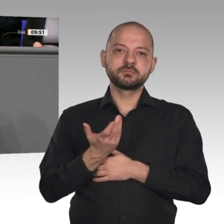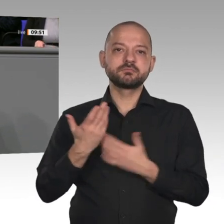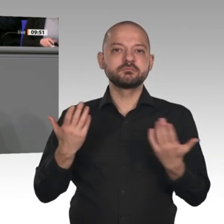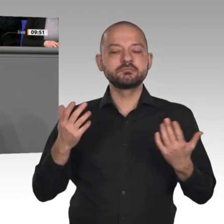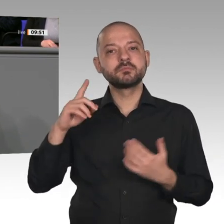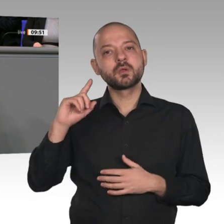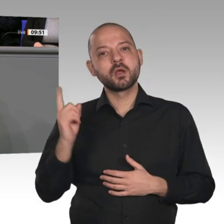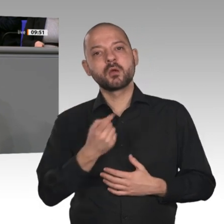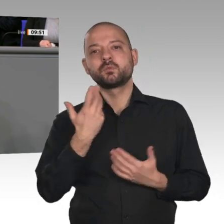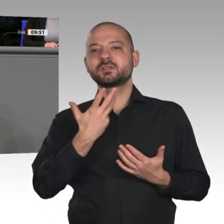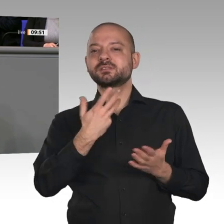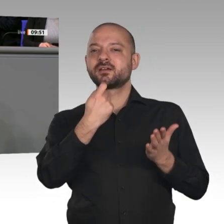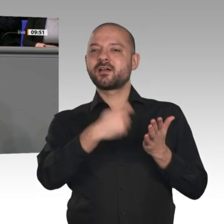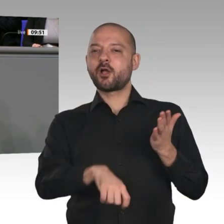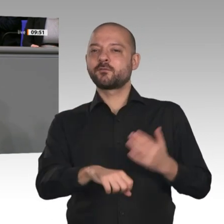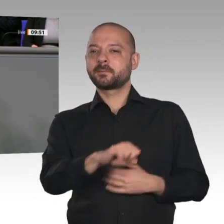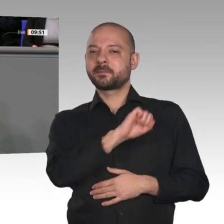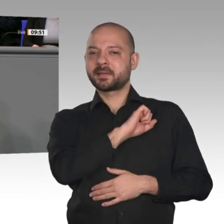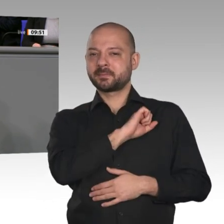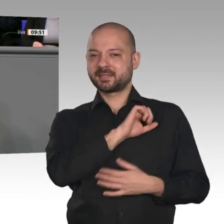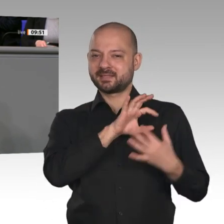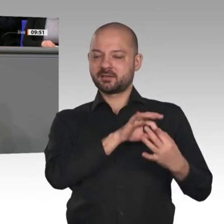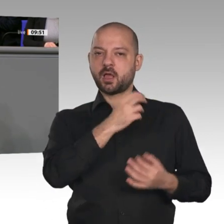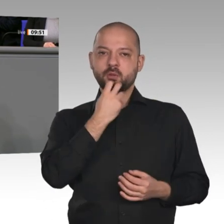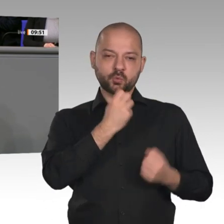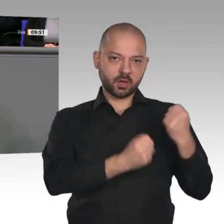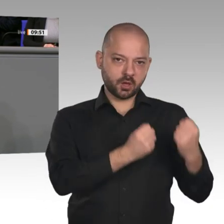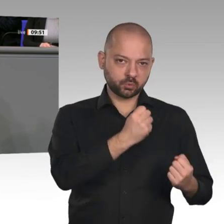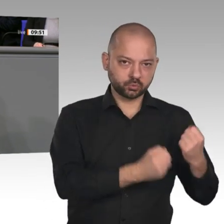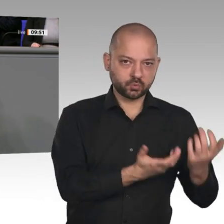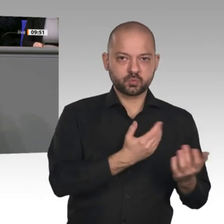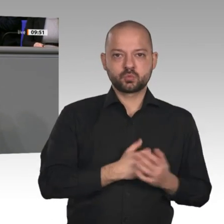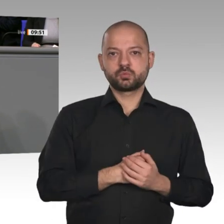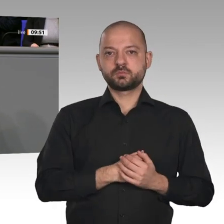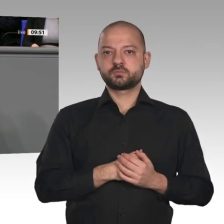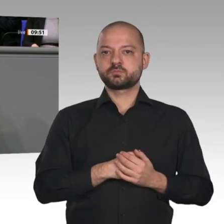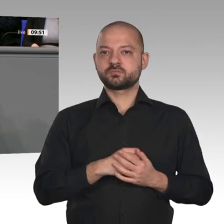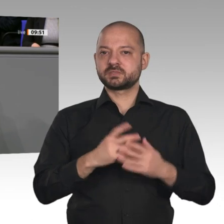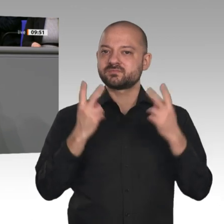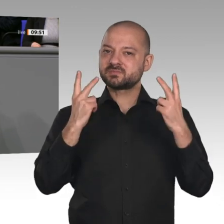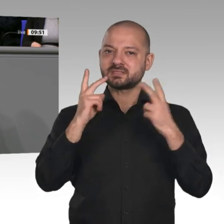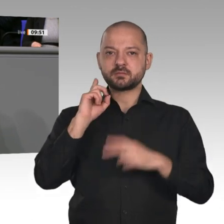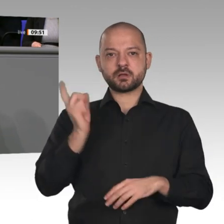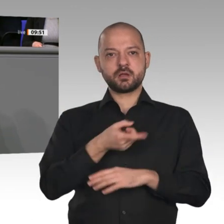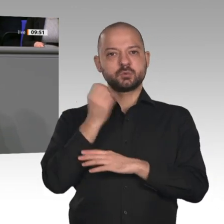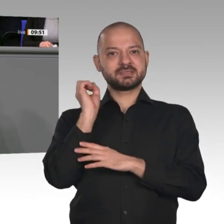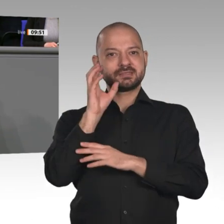gestaltet werden. Auch durch eine Kaufprämie für Elektroautos, Herr Altmaier, brauchen wir dringend Signale für die Verbraucherinnen und